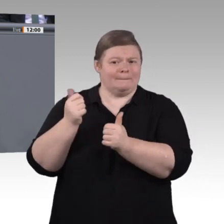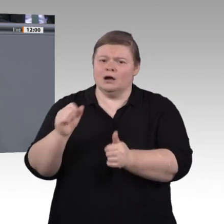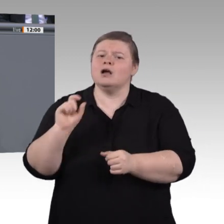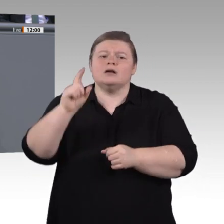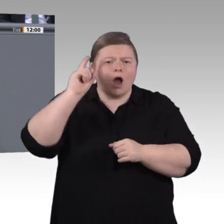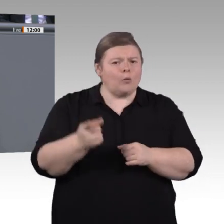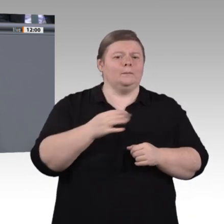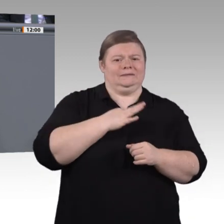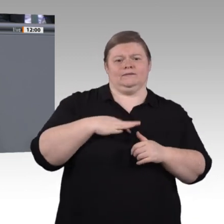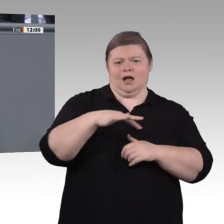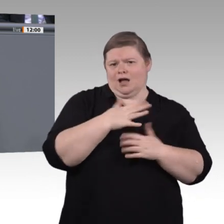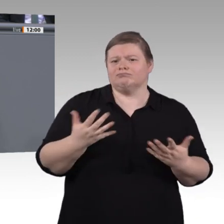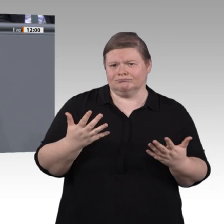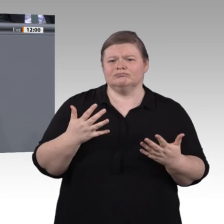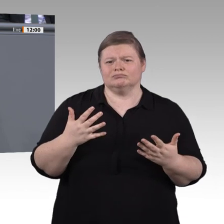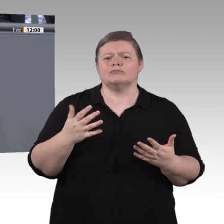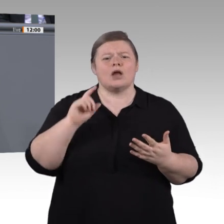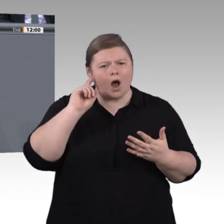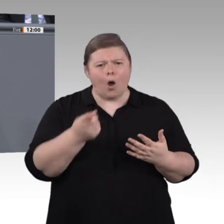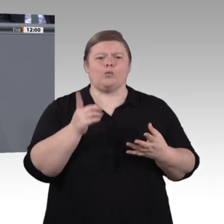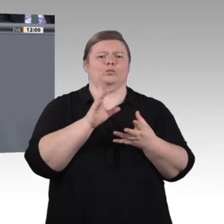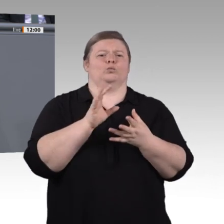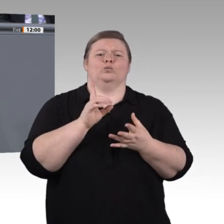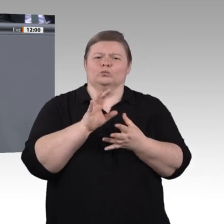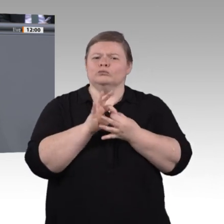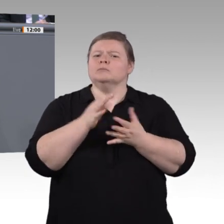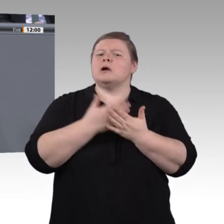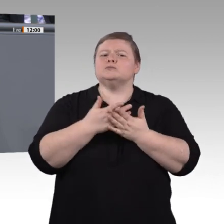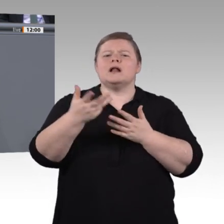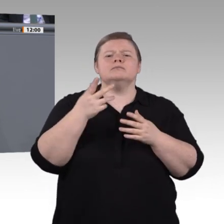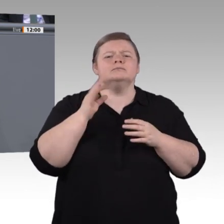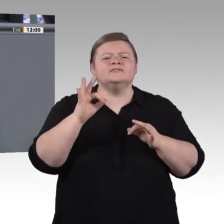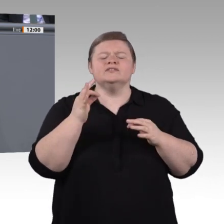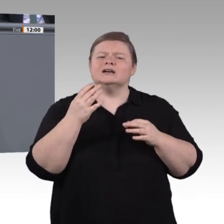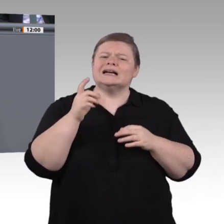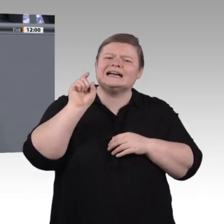Religionen und sozialen Prägungen zu entwickeln. Der Arbeitsmarkt wird international,